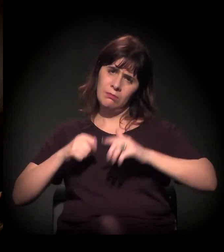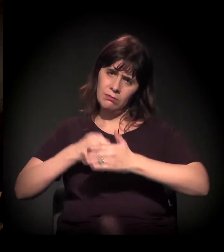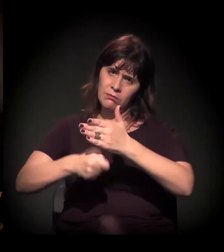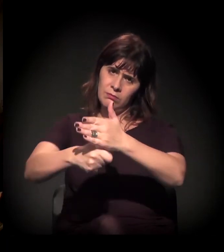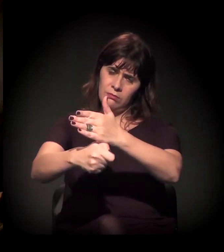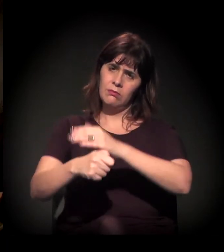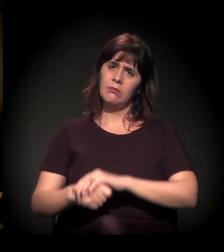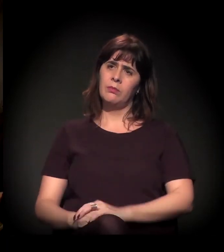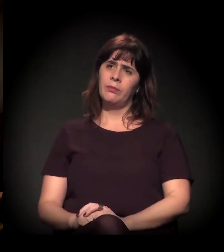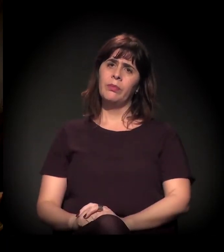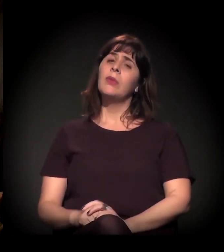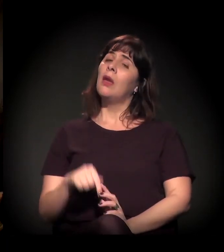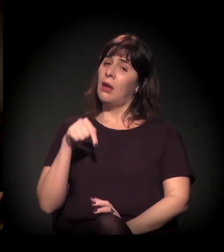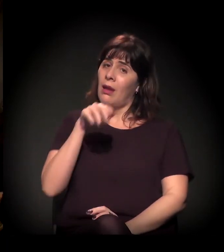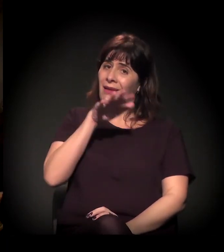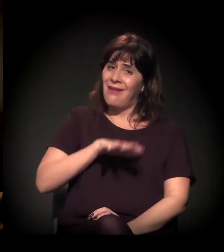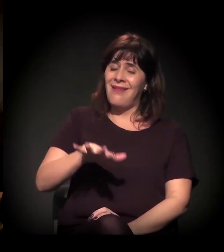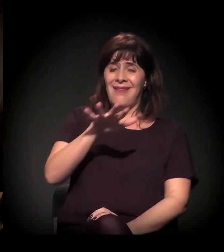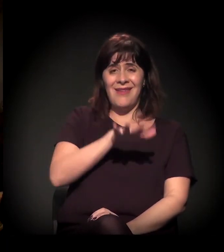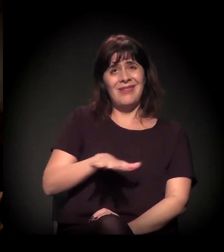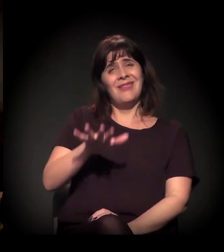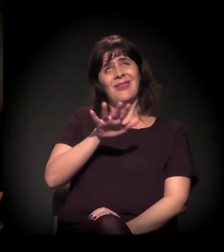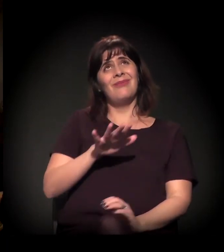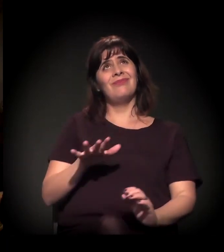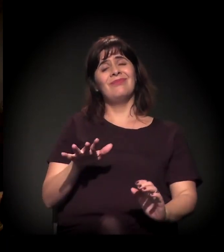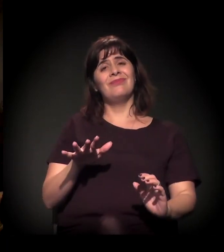dado o nosso cenário especialmente.